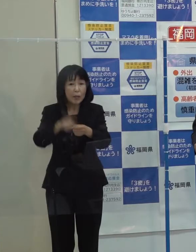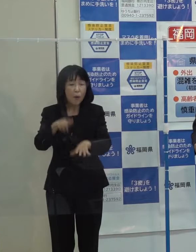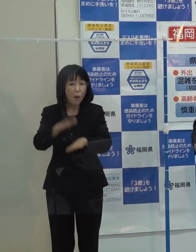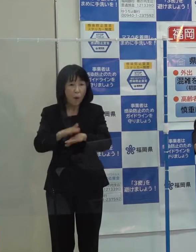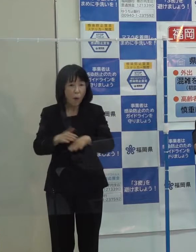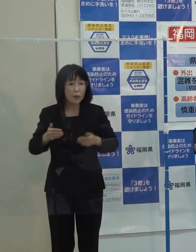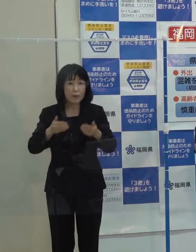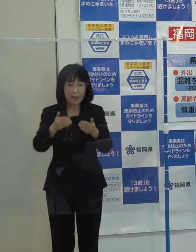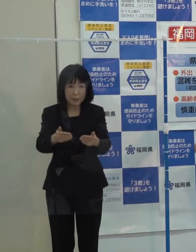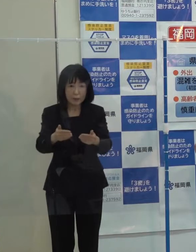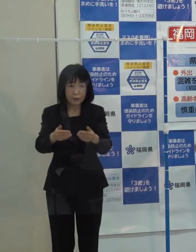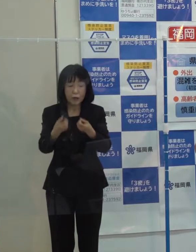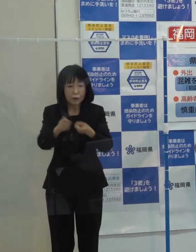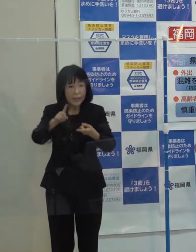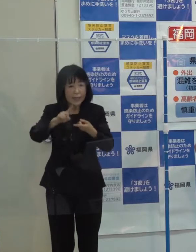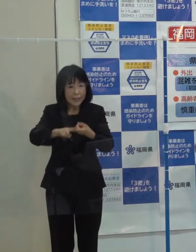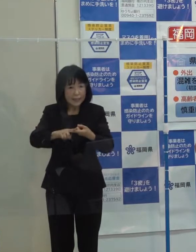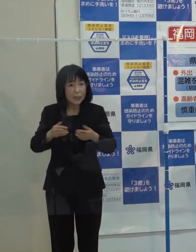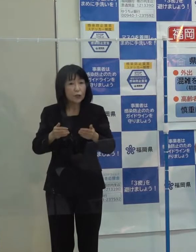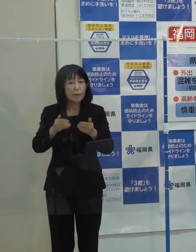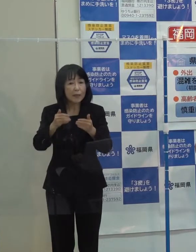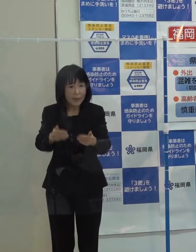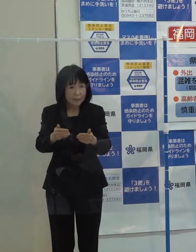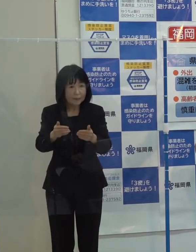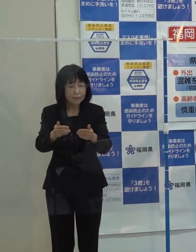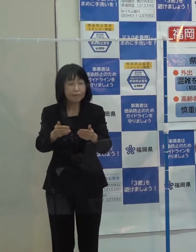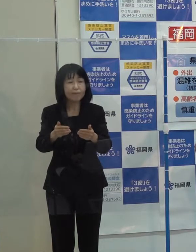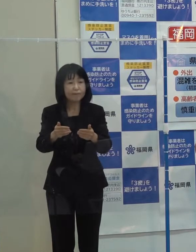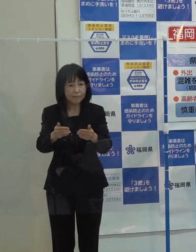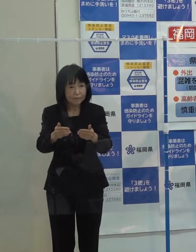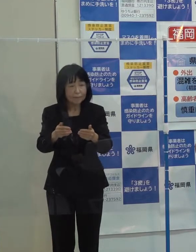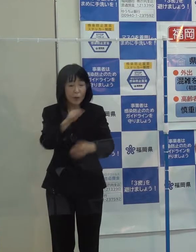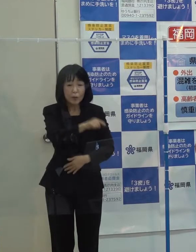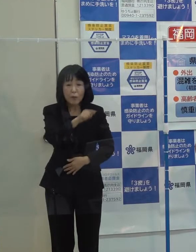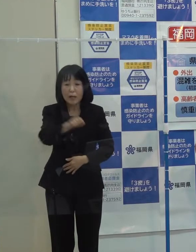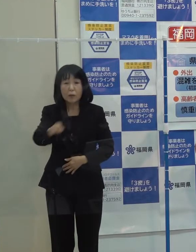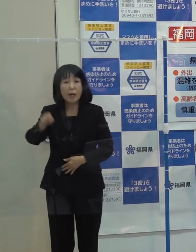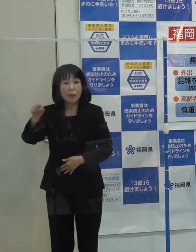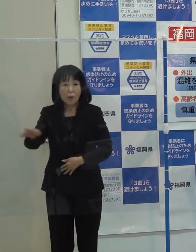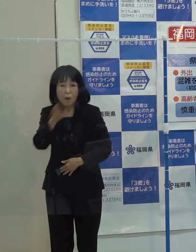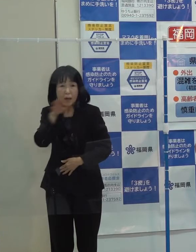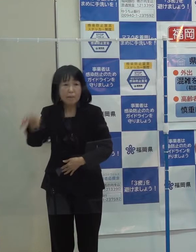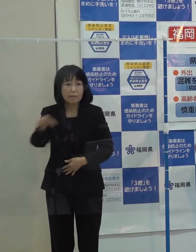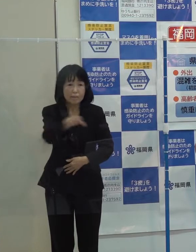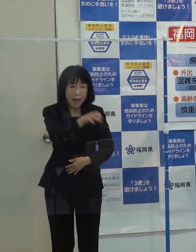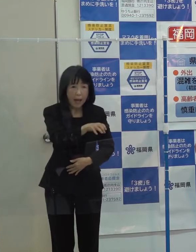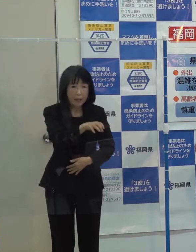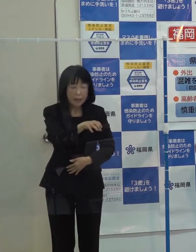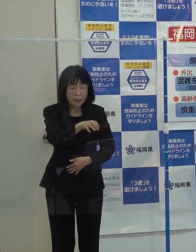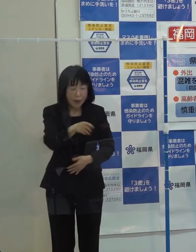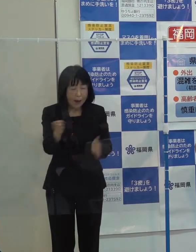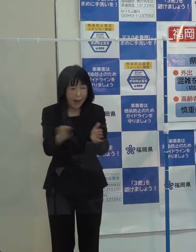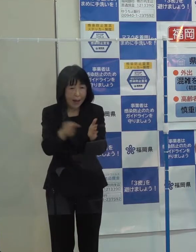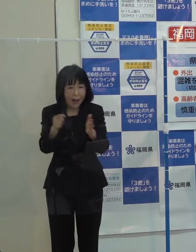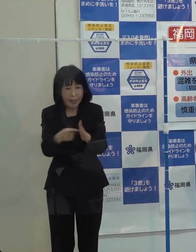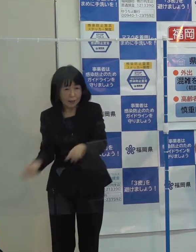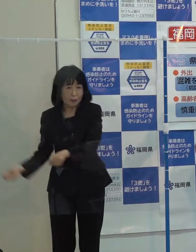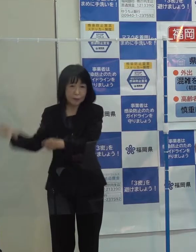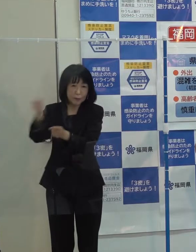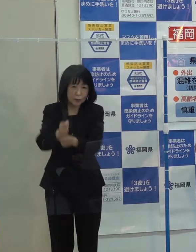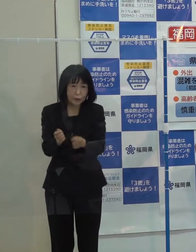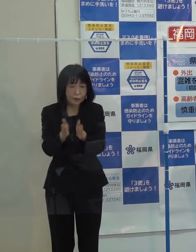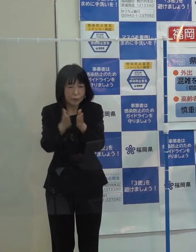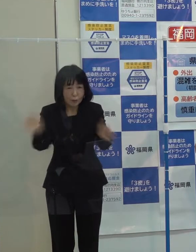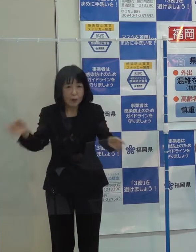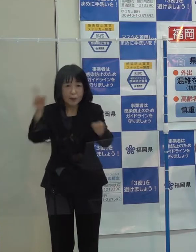これを具体化していくと同時に あわせて それぞれの被災地の一日も早い復旧・復興に全力で取り組んでいきます